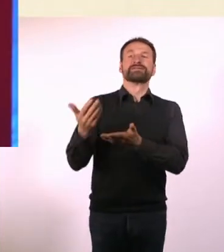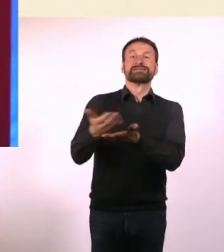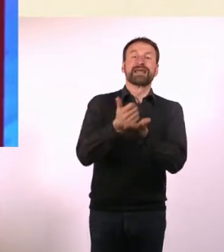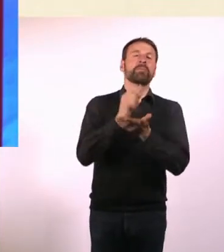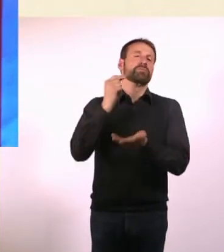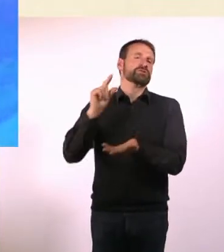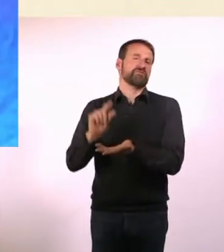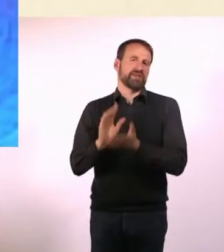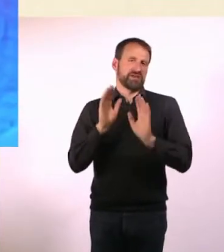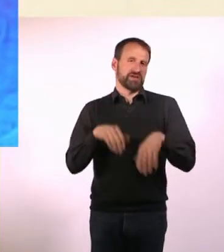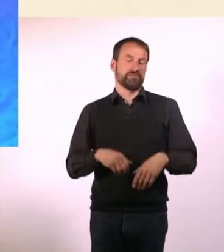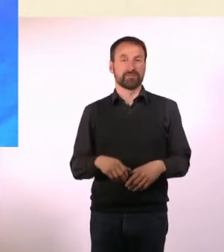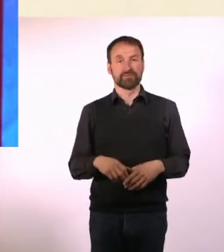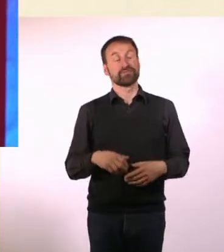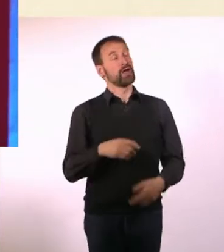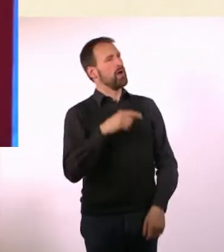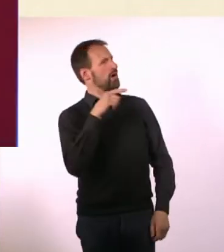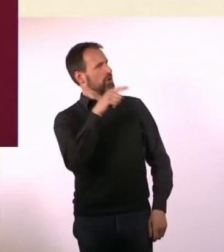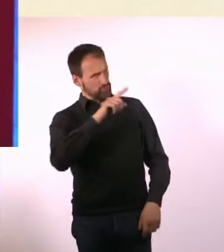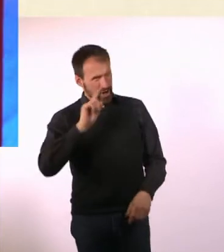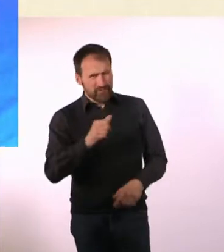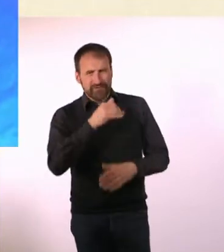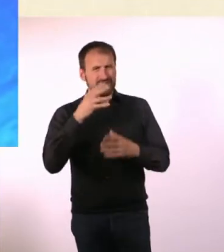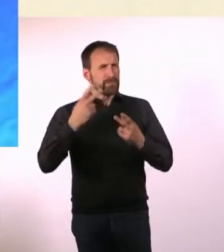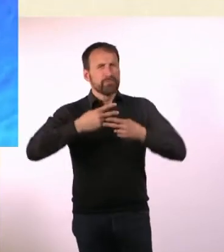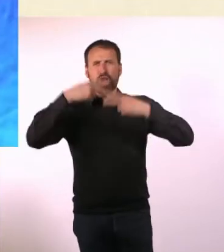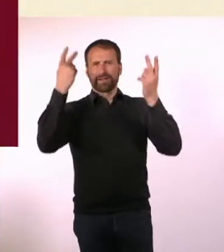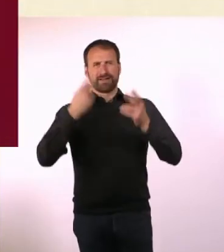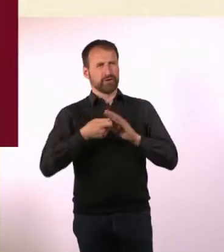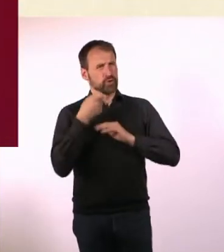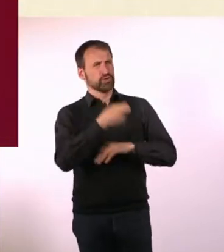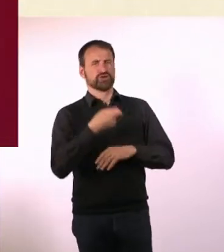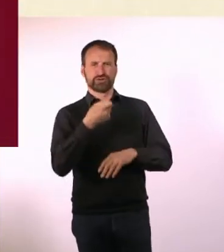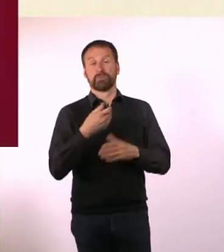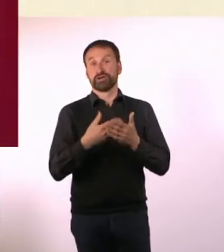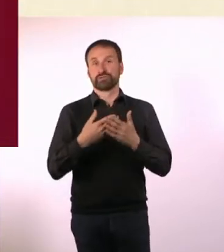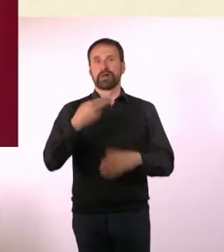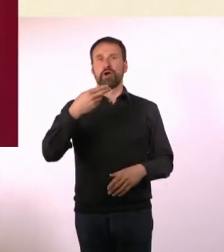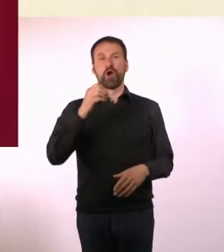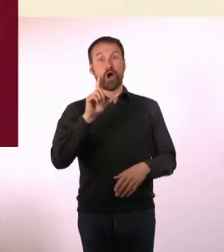Du hattest ja auch viele prominente Unterstützer, u. a. Holger Klein. Den kenne ich aus einem ganz anderen Kontext,